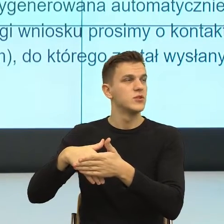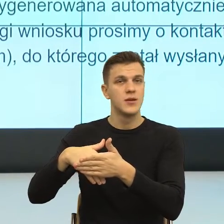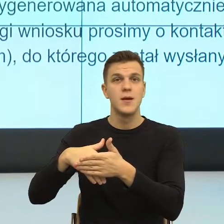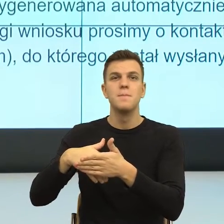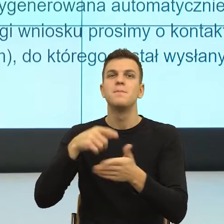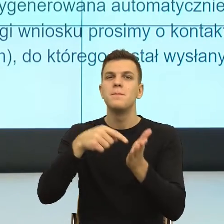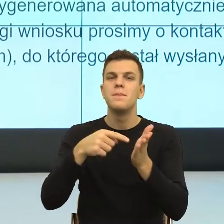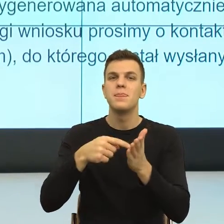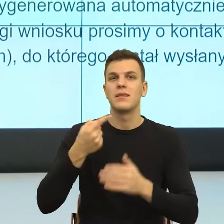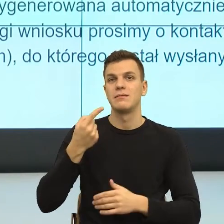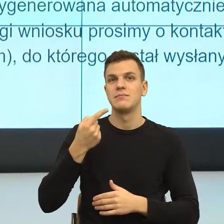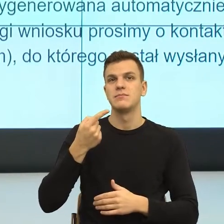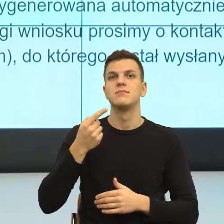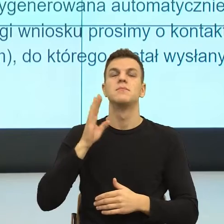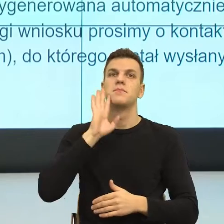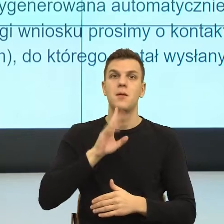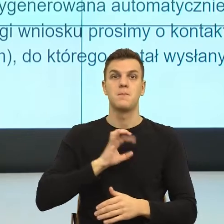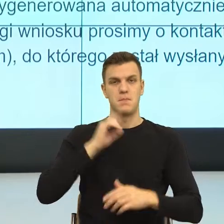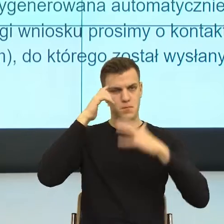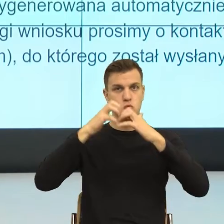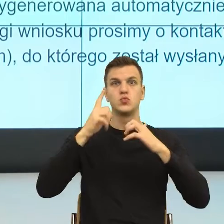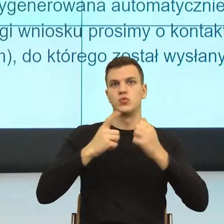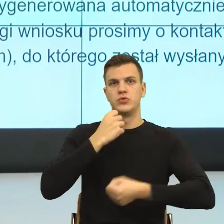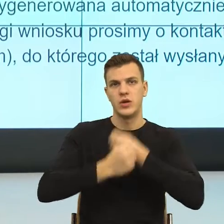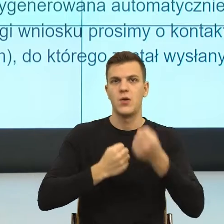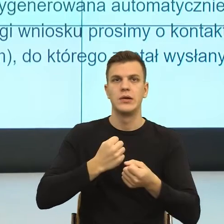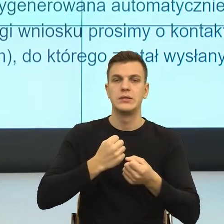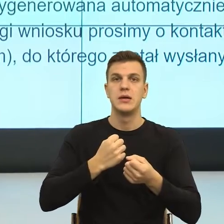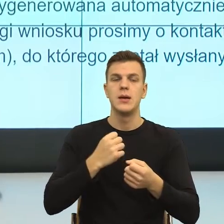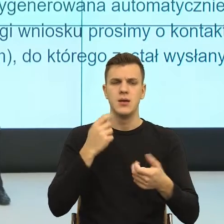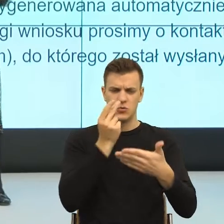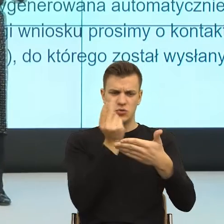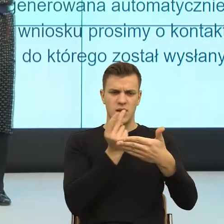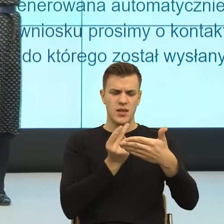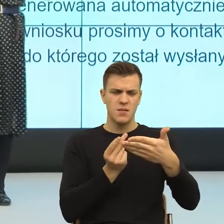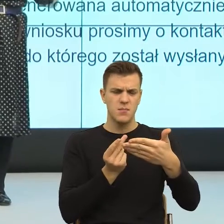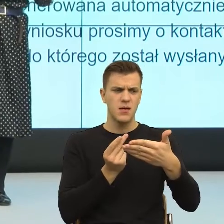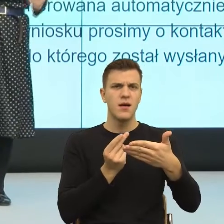na działaniu naszego mózgu, mianowicie nasz mózg oswaja sobie rzeczywistość za pomocą dwóch mechanizmów.